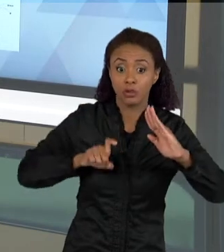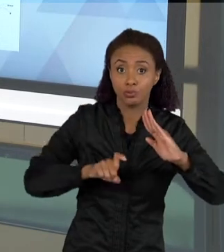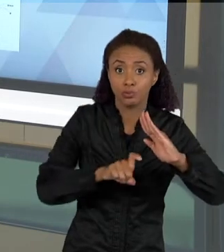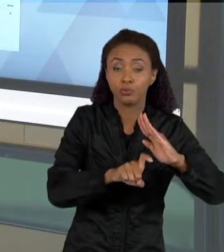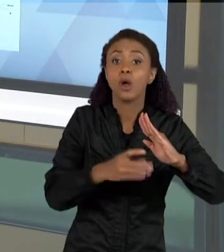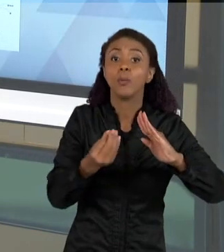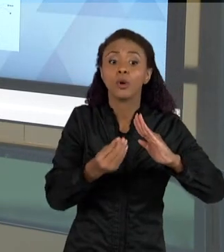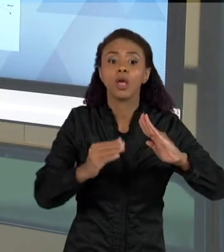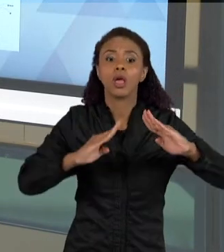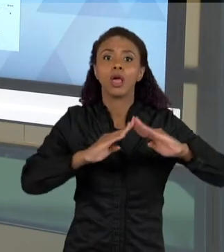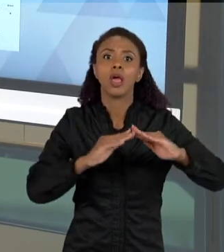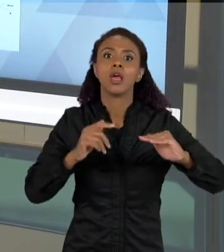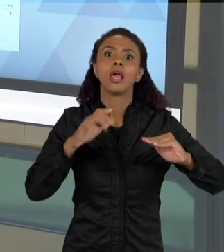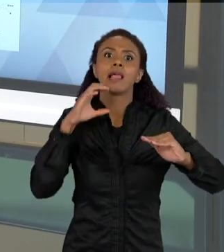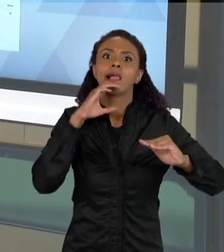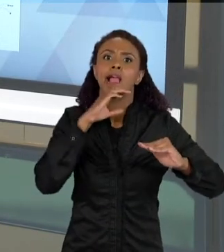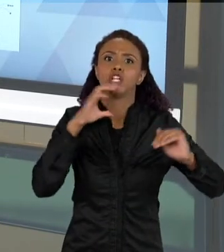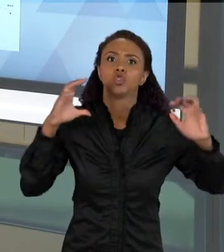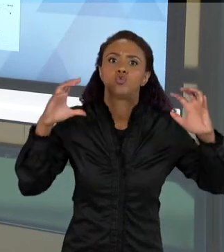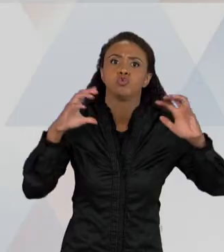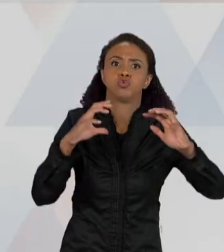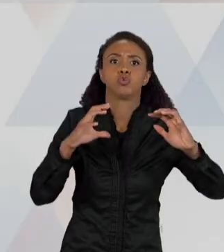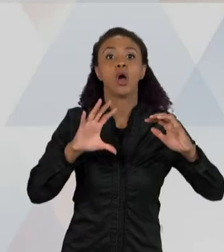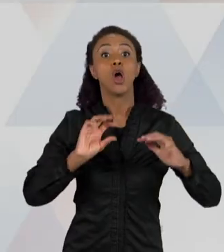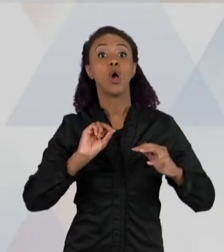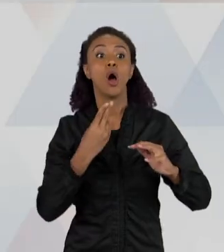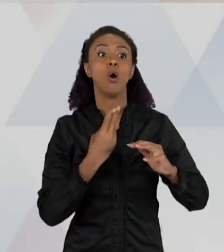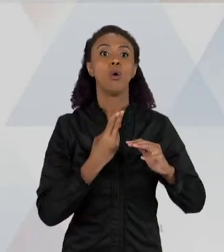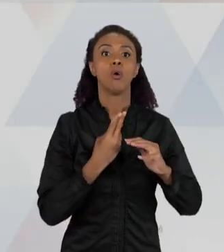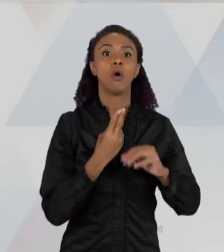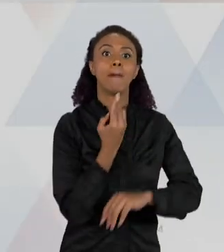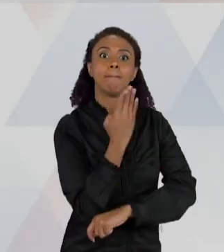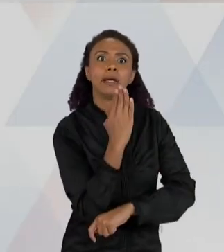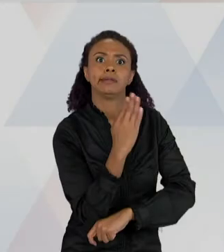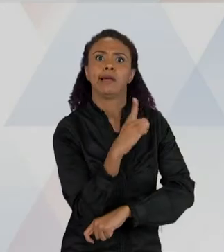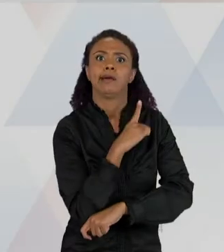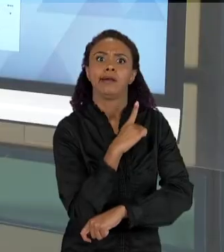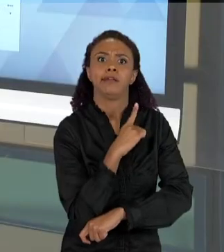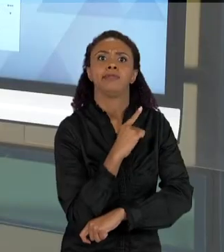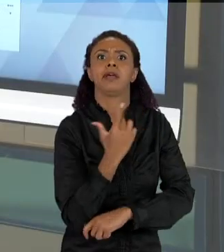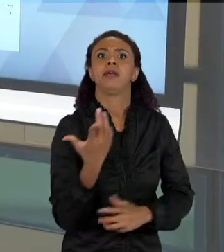PORQUE TEM MADEIRA. ENTÃO EM GERAL, GIRA EM TORNO DE POUCAS EXPLICAÇÕES, AO LONGO